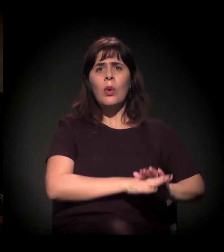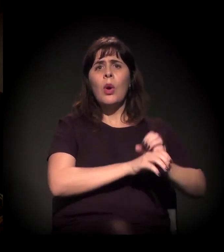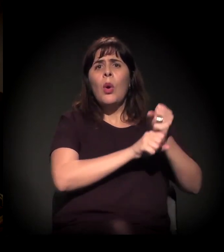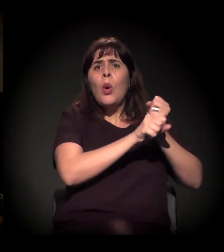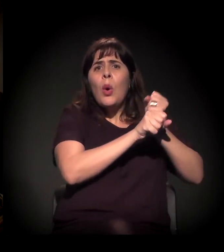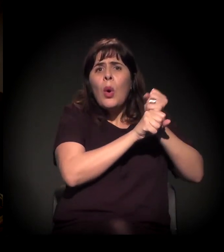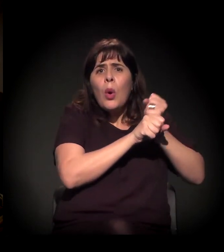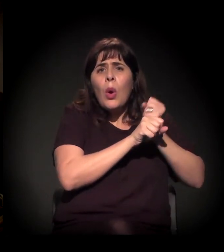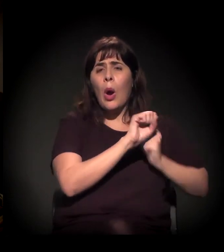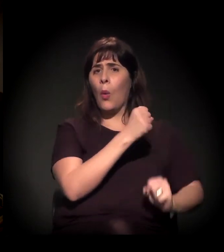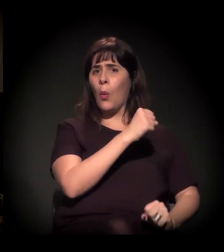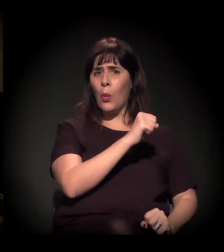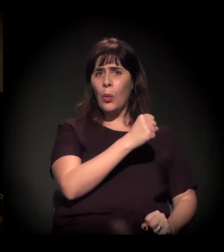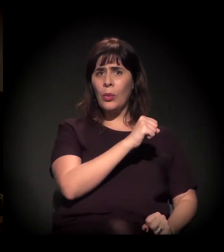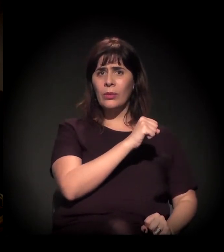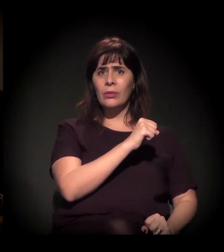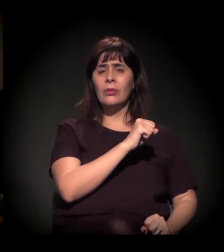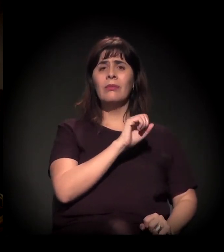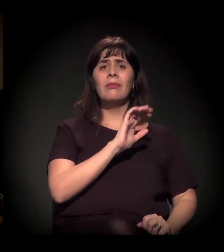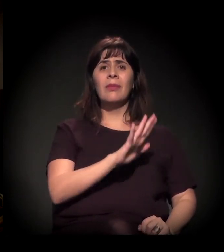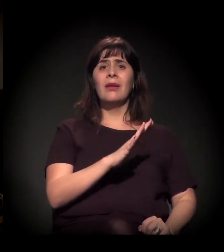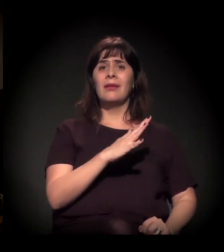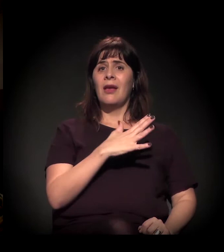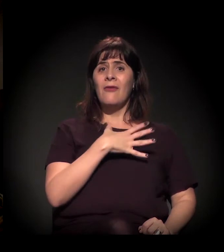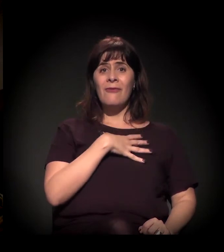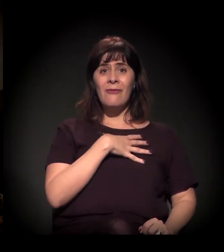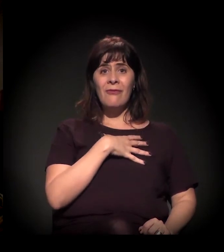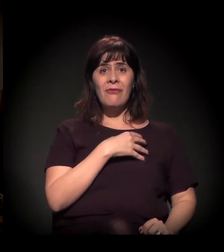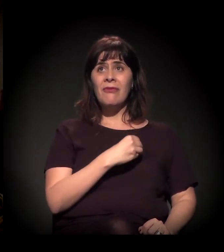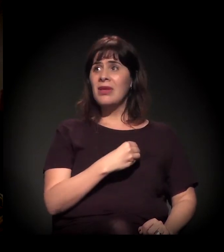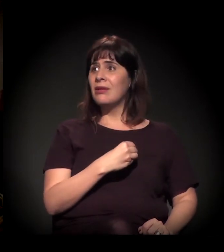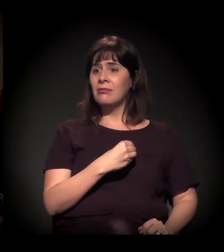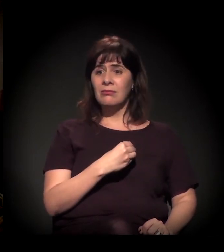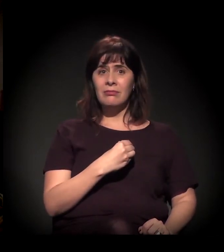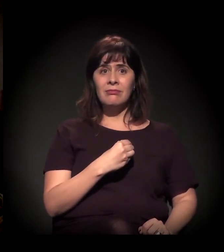tem um filho que não conhece a cara dele, tem uma ex-mulher que não quer vê-lo nunca,